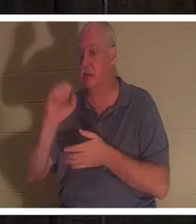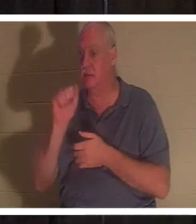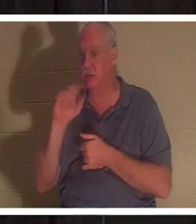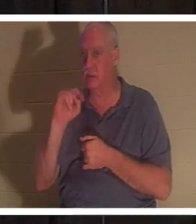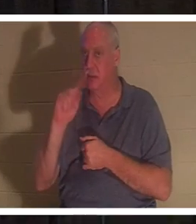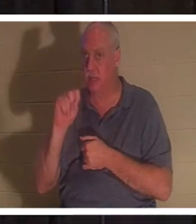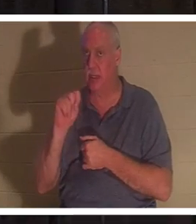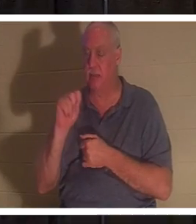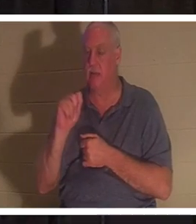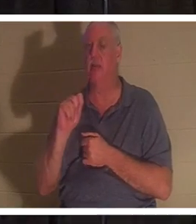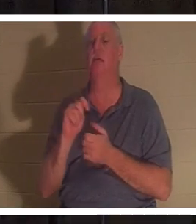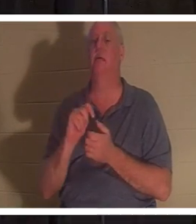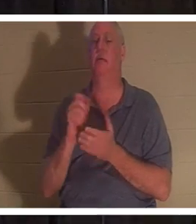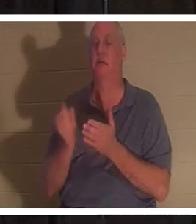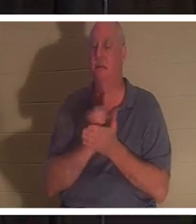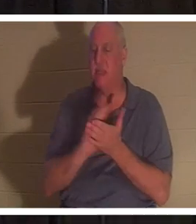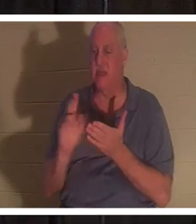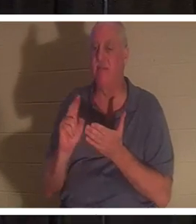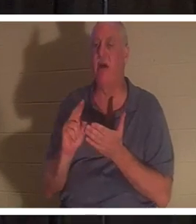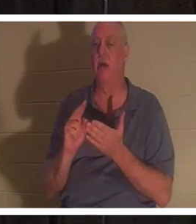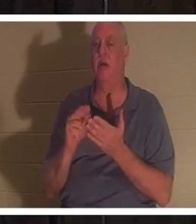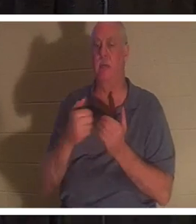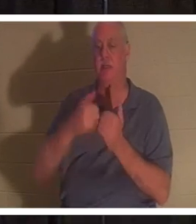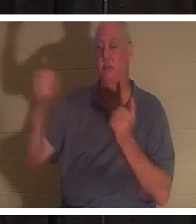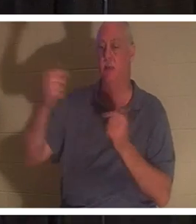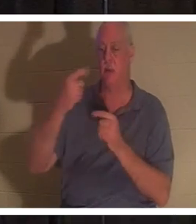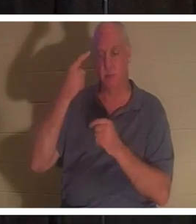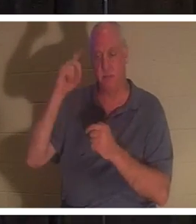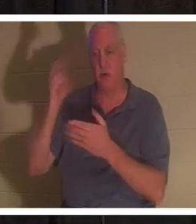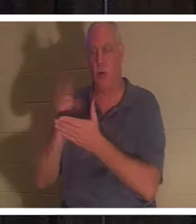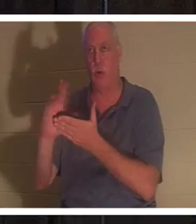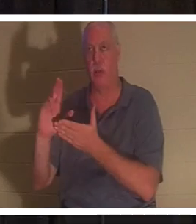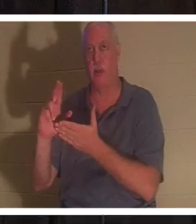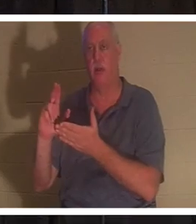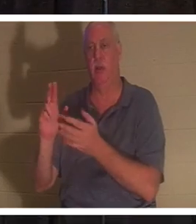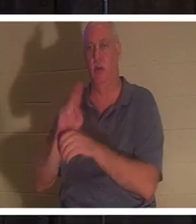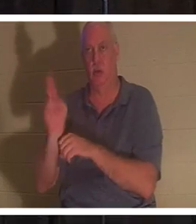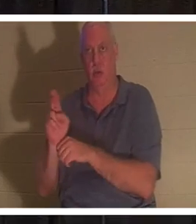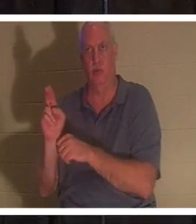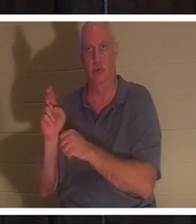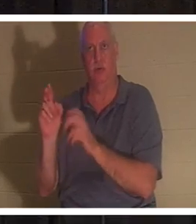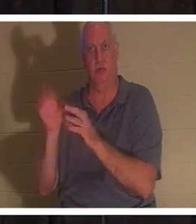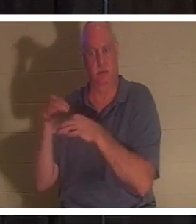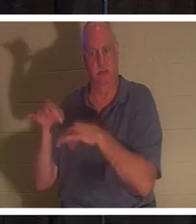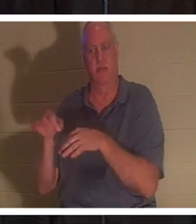что означает «быть отделенным для святого использования». Человек, который положил свою жизнь у подножия креста